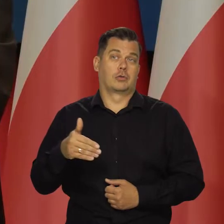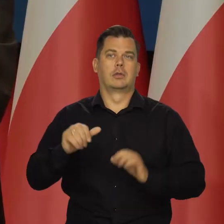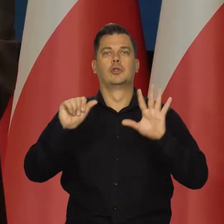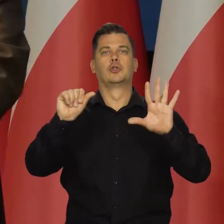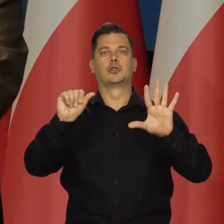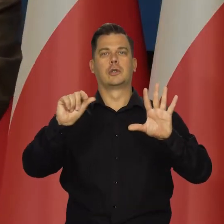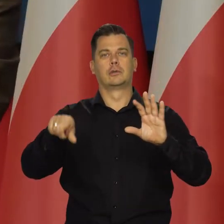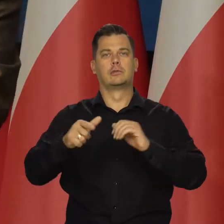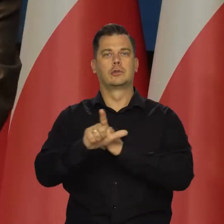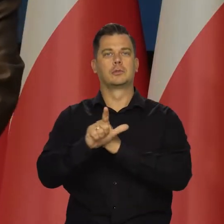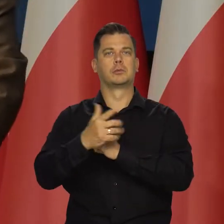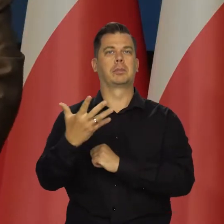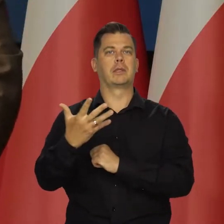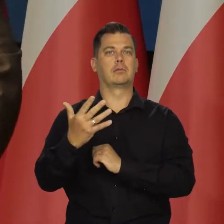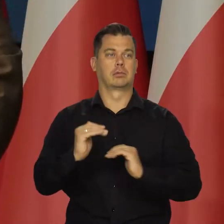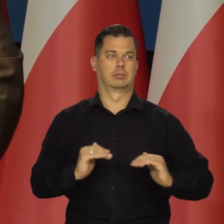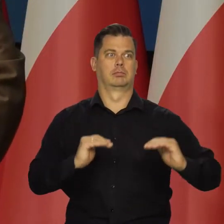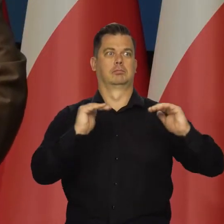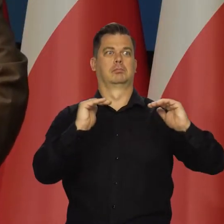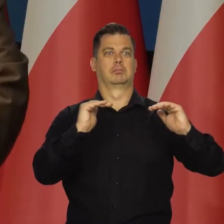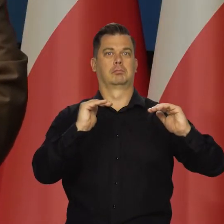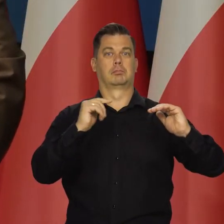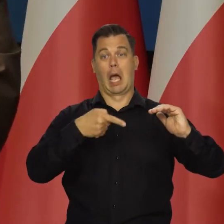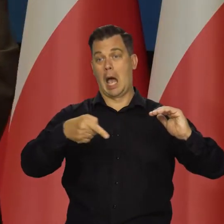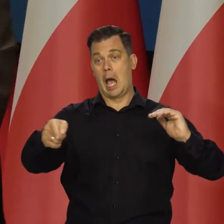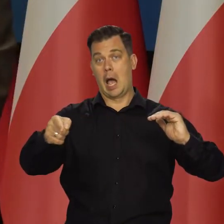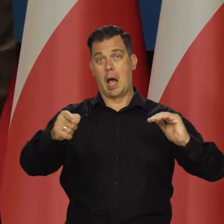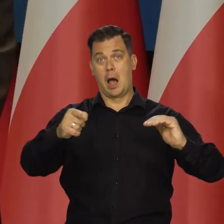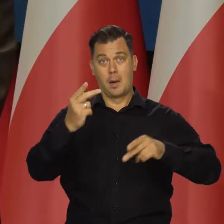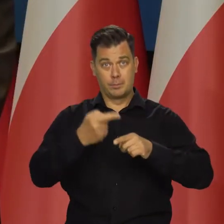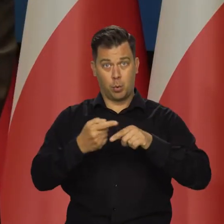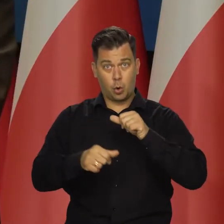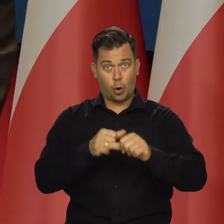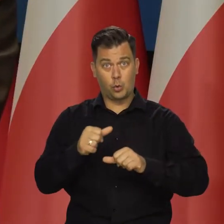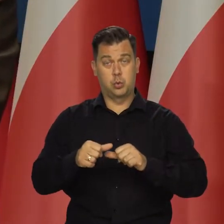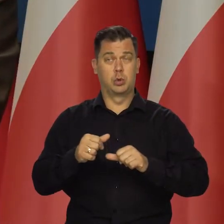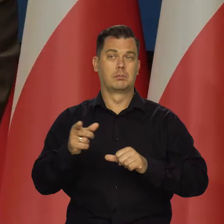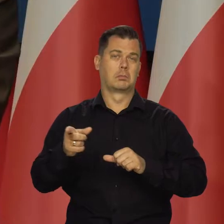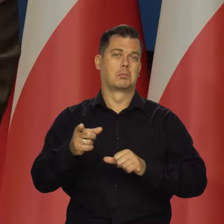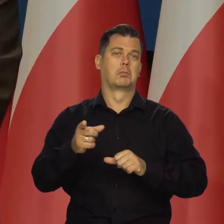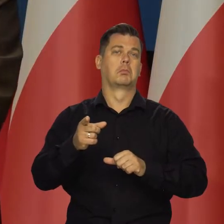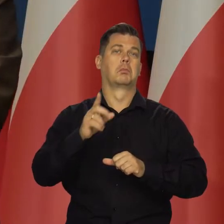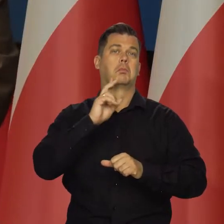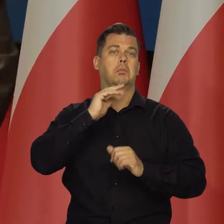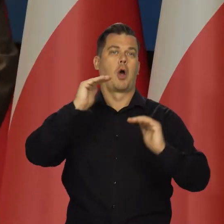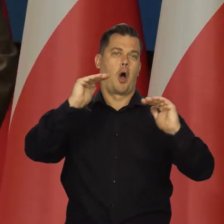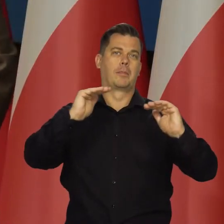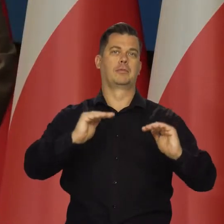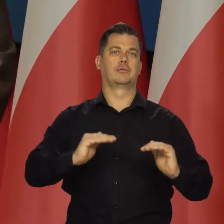A być może doszliśmy do 6,75 i za pół roku czy za 3/4 roku znów będziemy schodzić